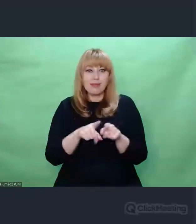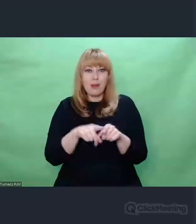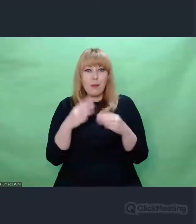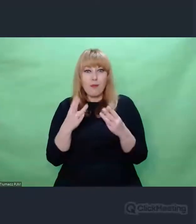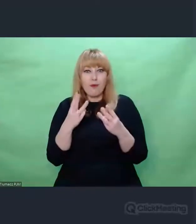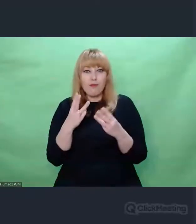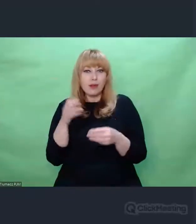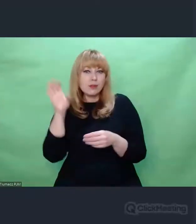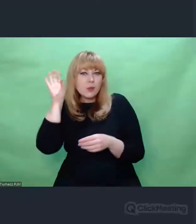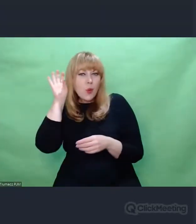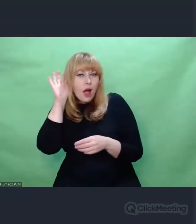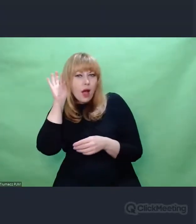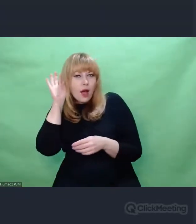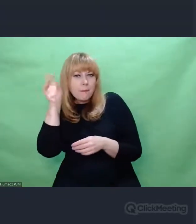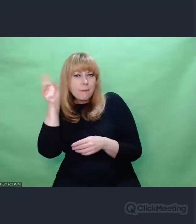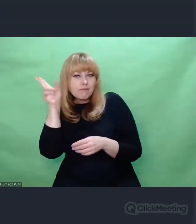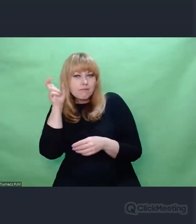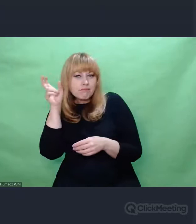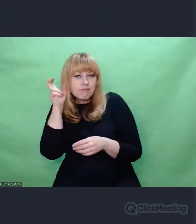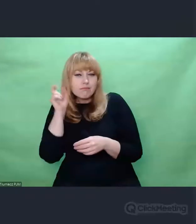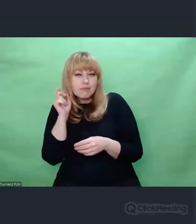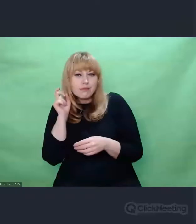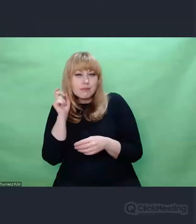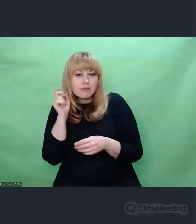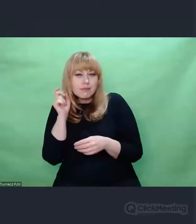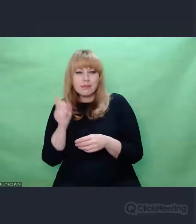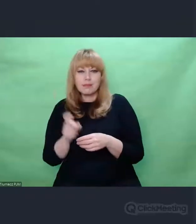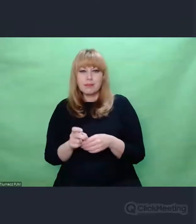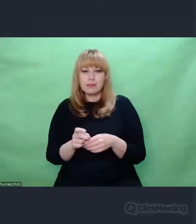pewne zdolności,